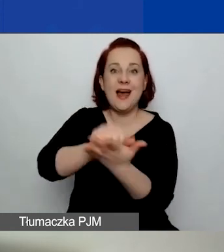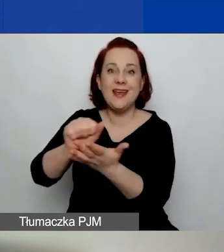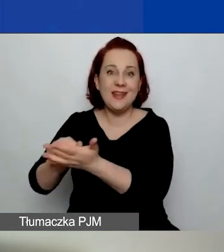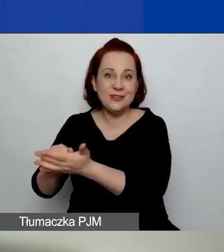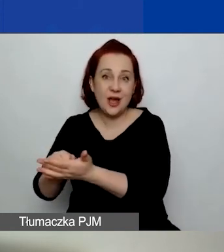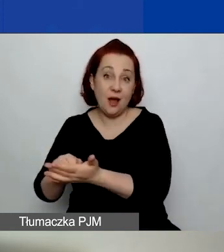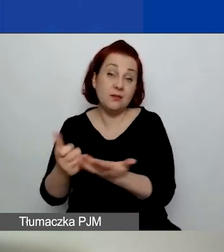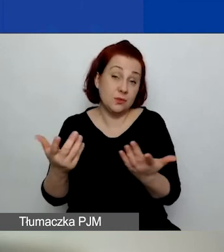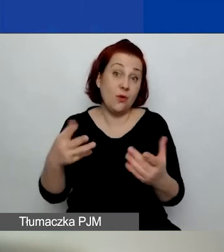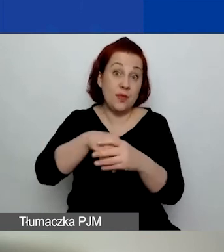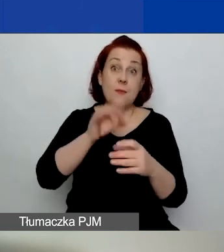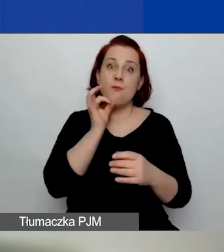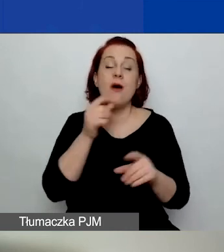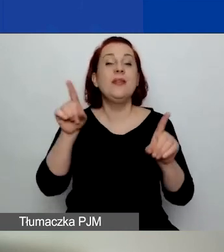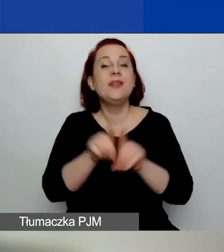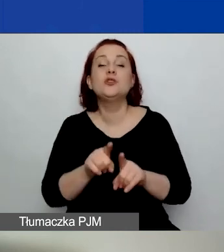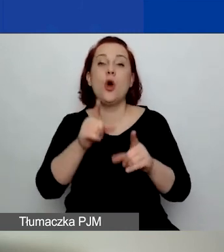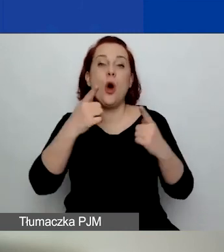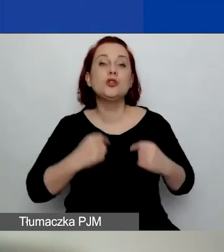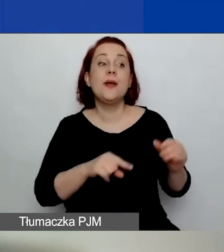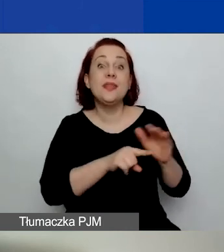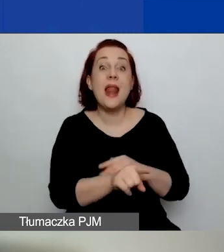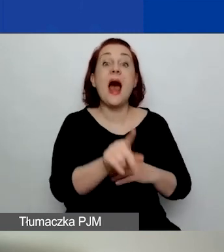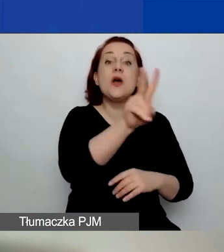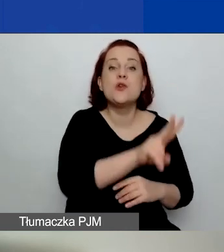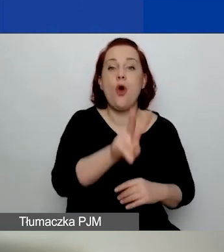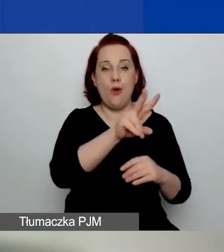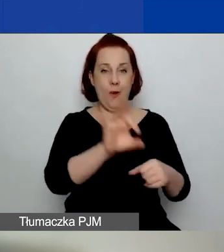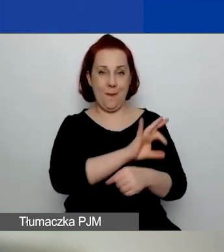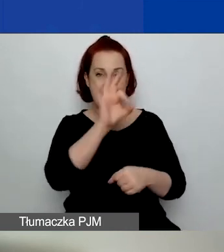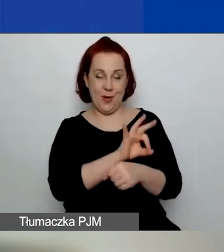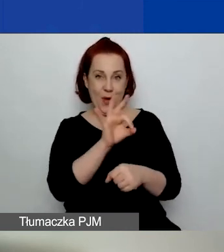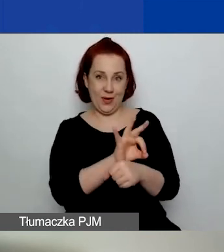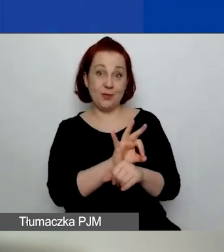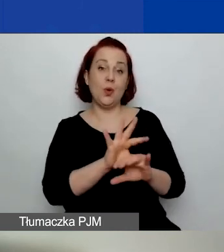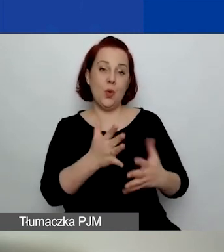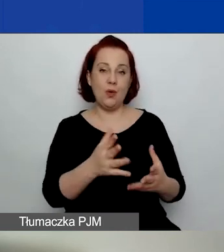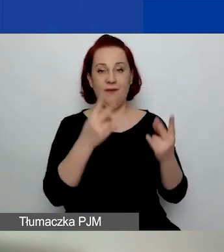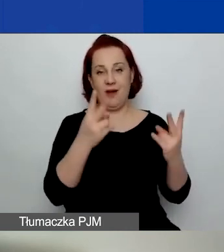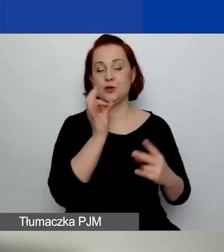jak również osoby, do których projekt jest skierowany. I projekty dotyczące zmian klimatycznych